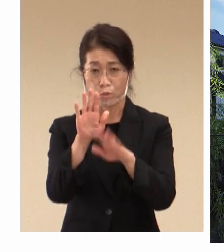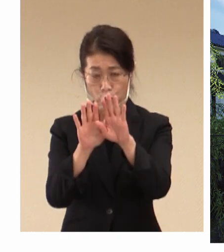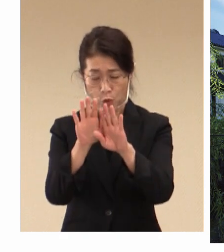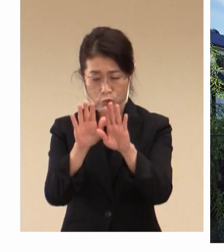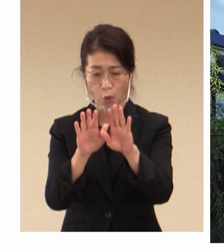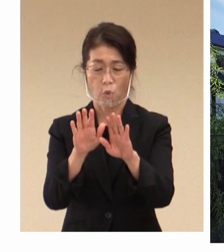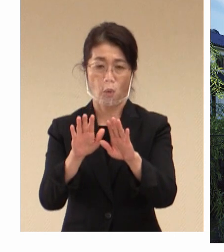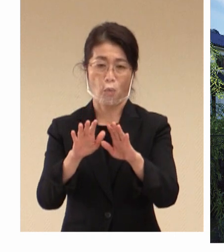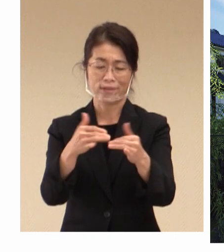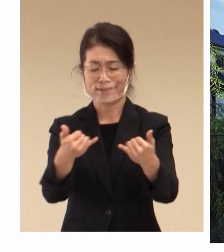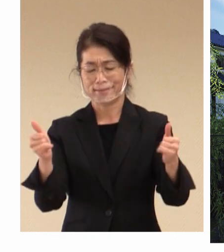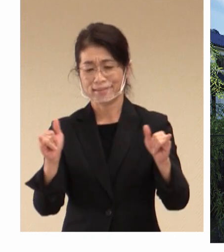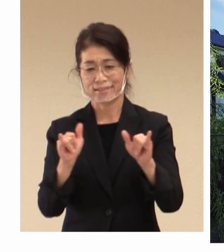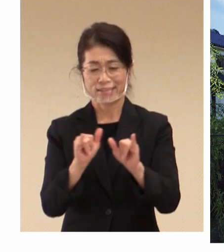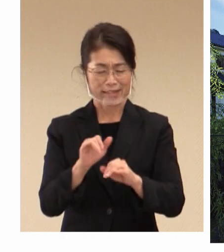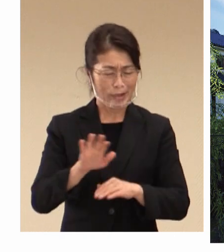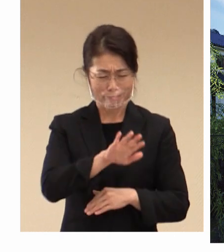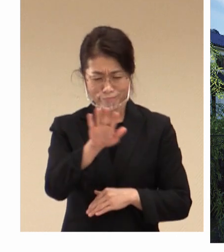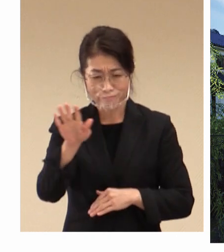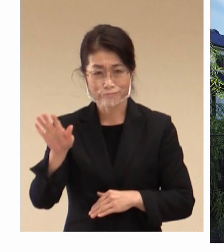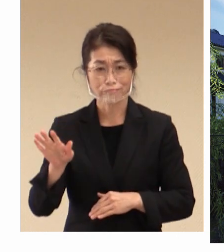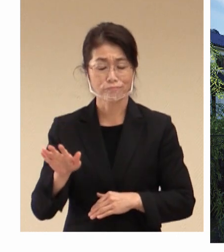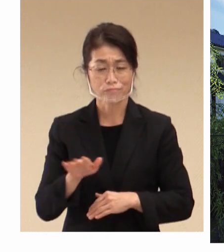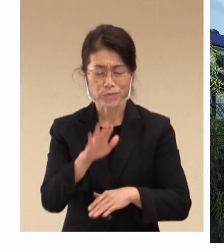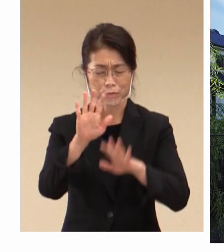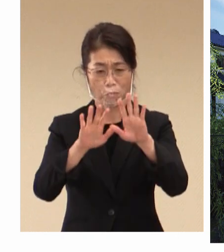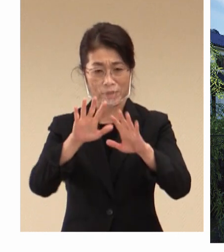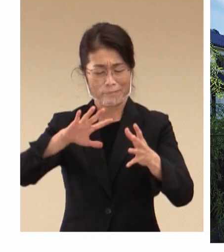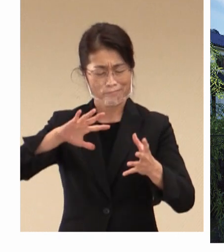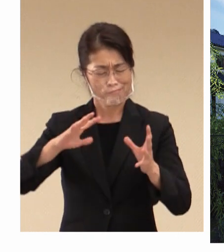社会全体が 構造変化の時代に